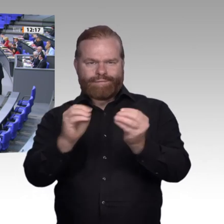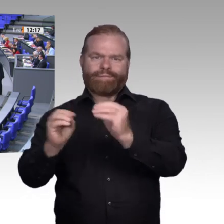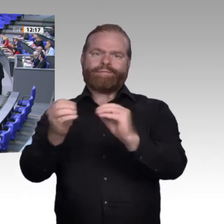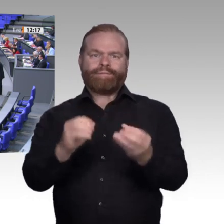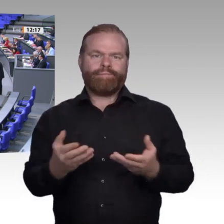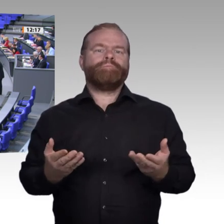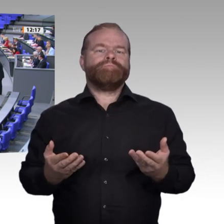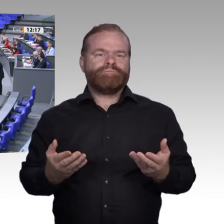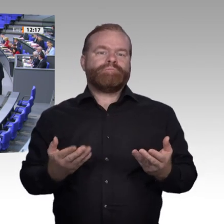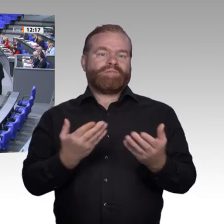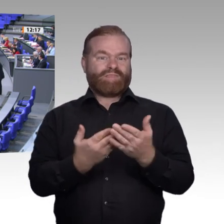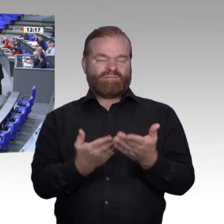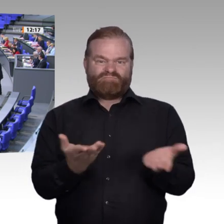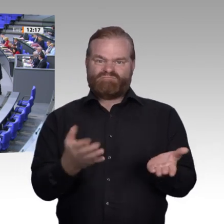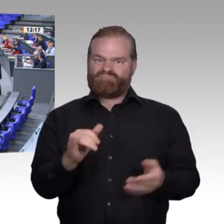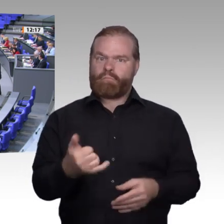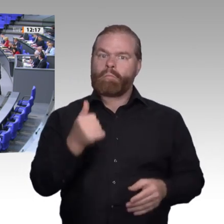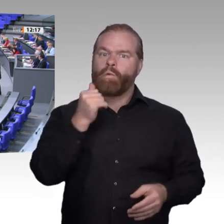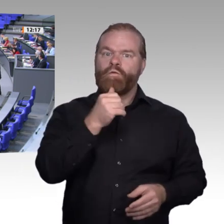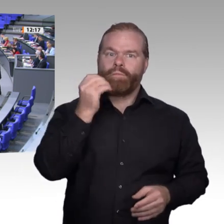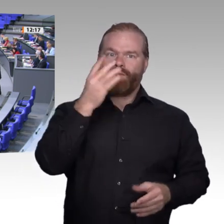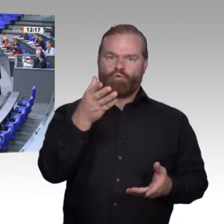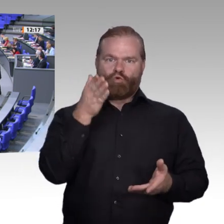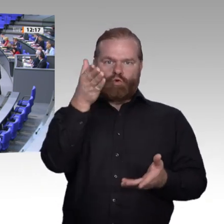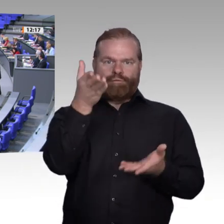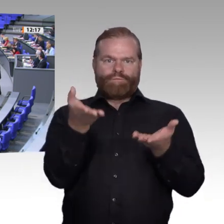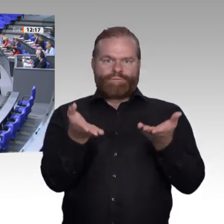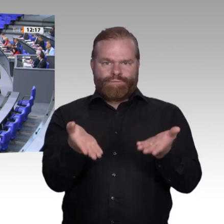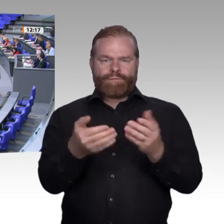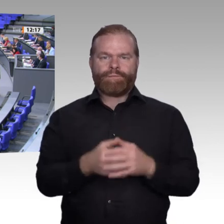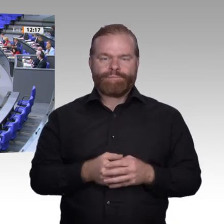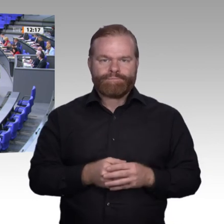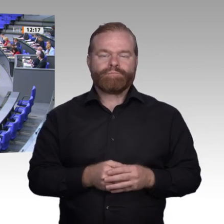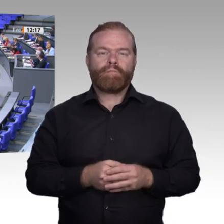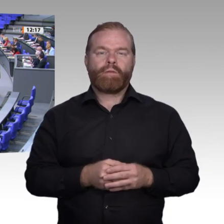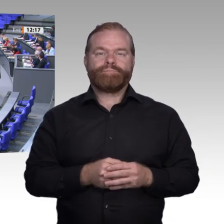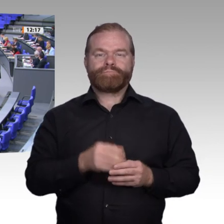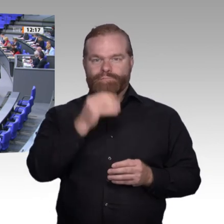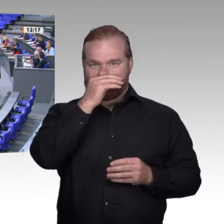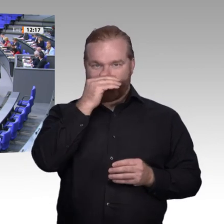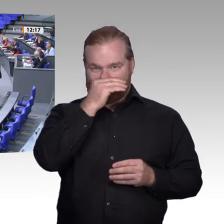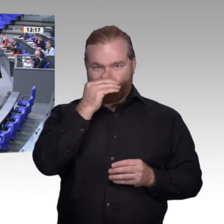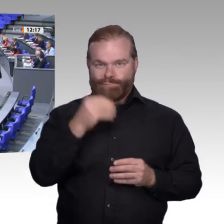entsteht, statt nur in Singapur, Peking oder Boston. Gerade die Linksgeneigten –